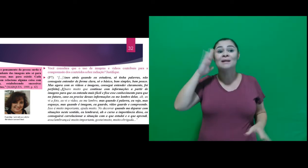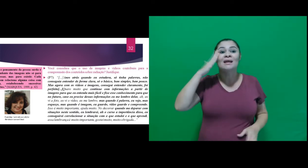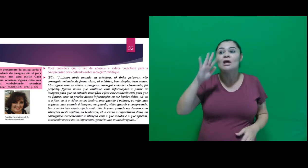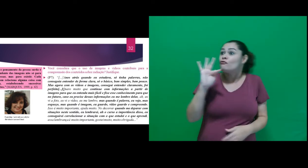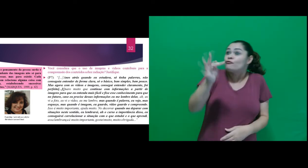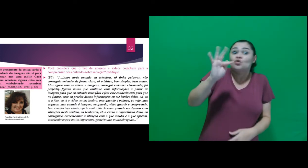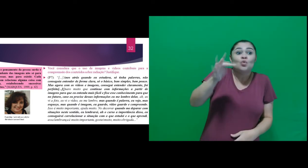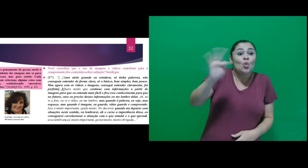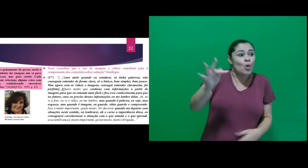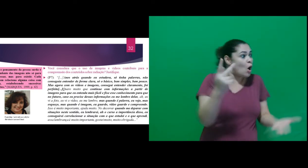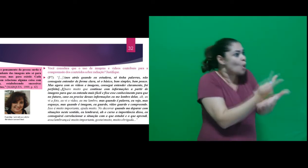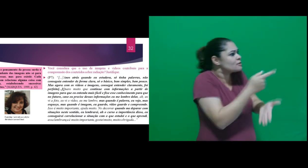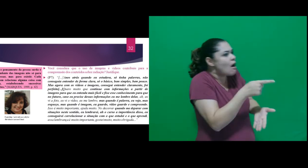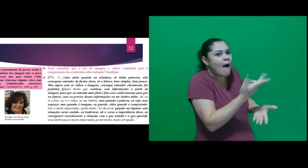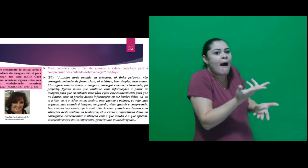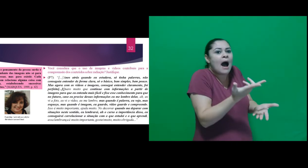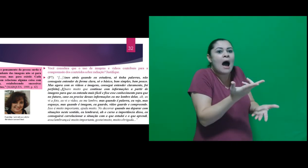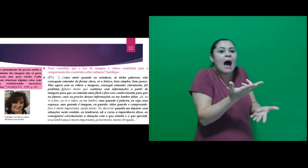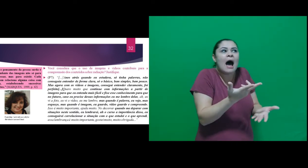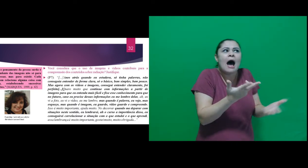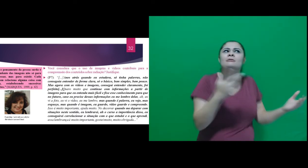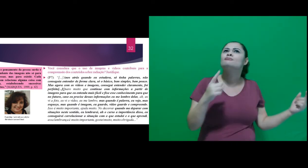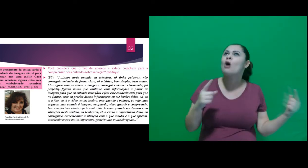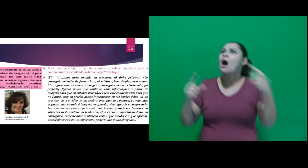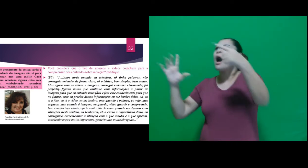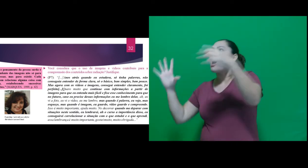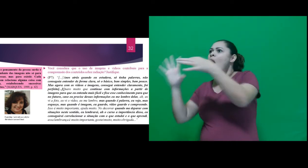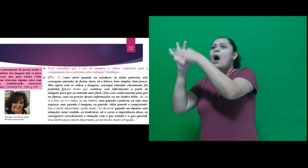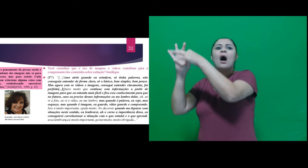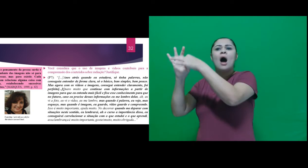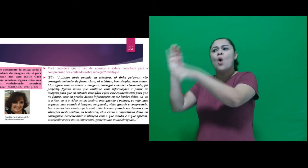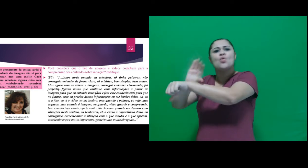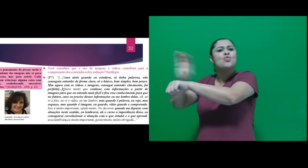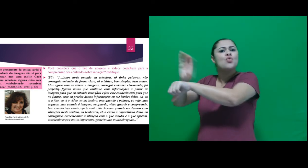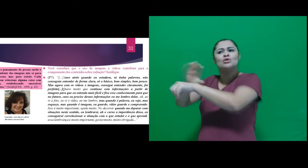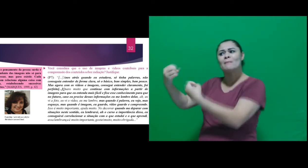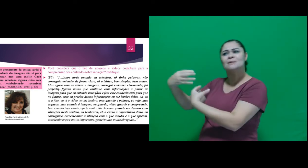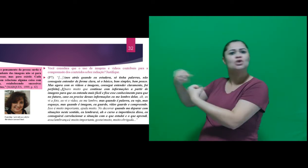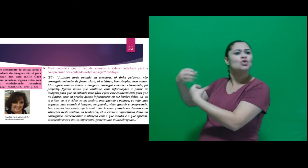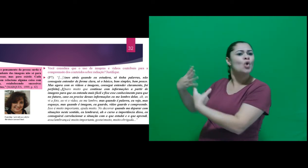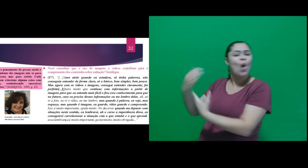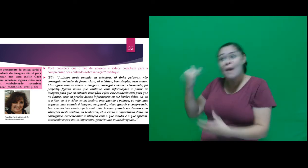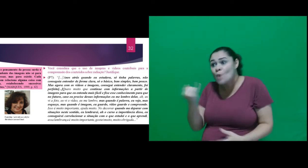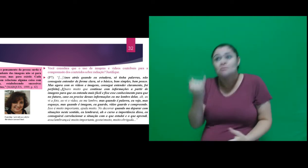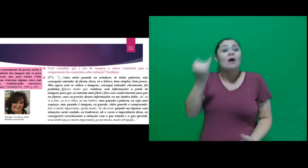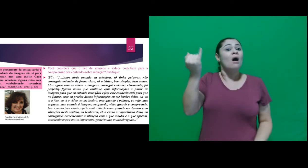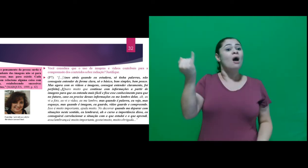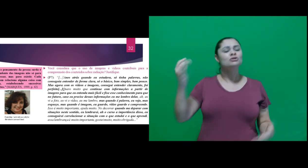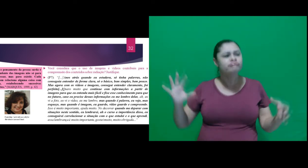quando me deparar com situações neste sentido, eu lembrarei, ah o curso a importância disso,